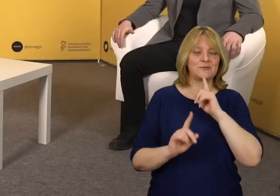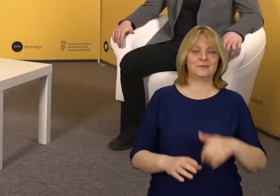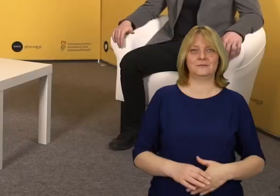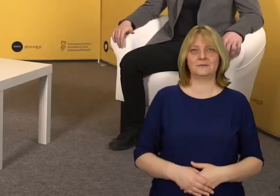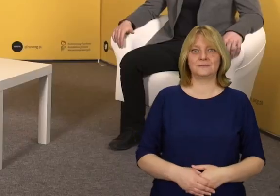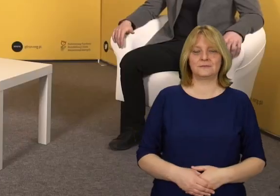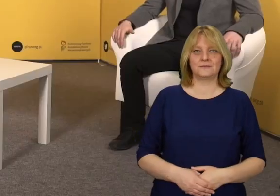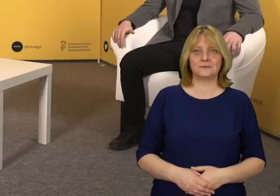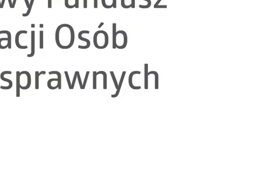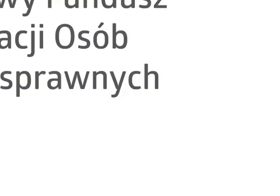Dziękuję.